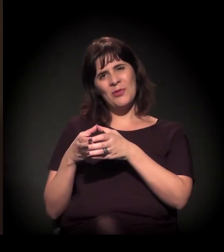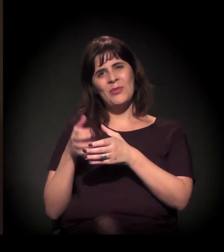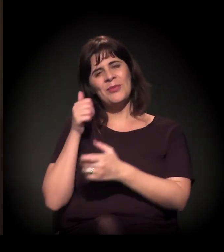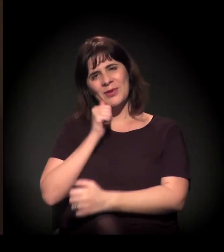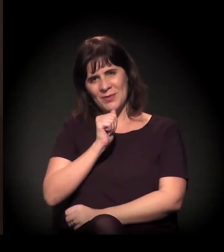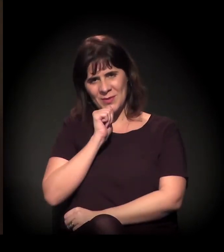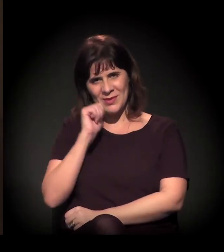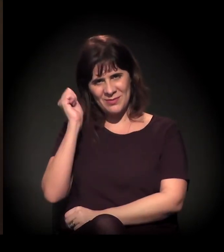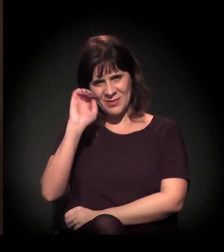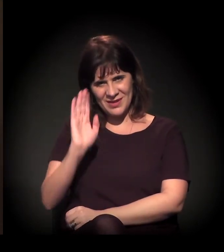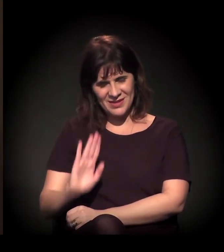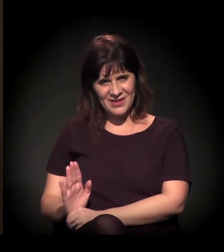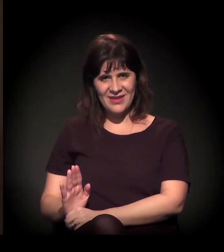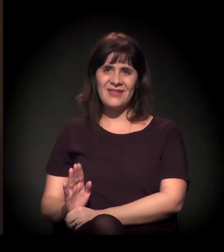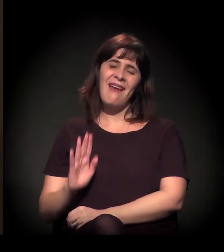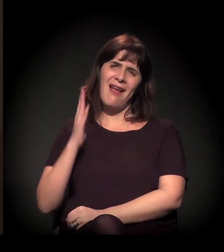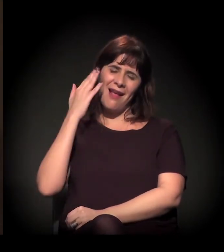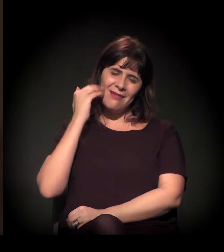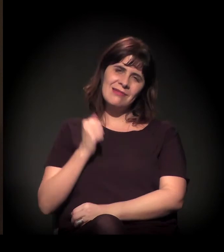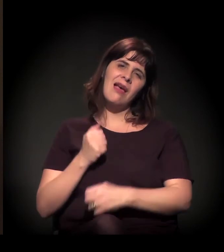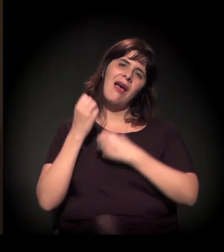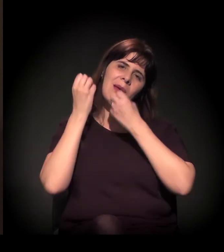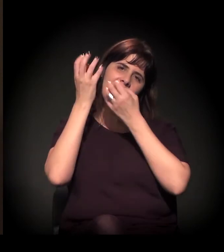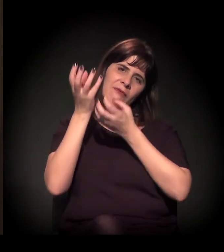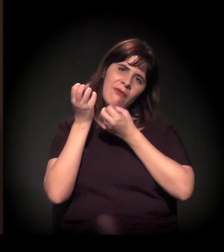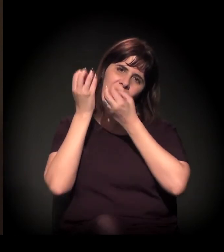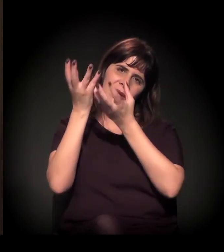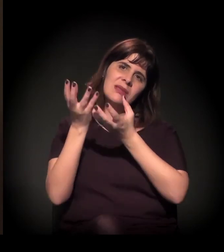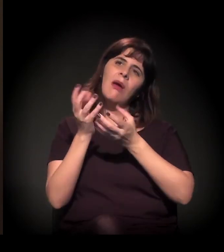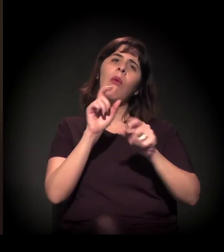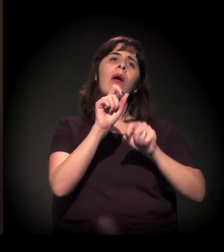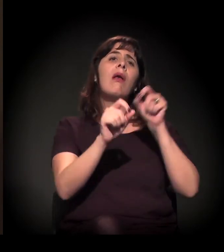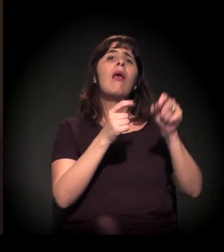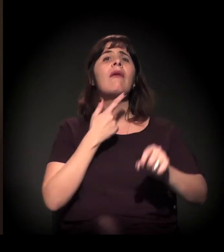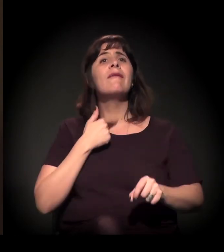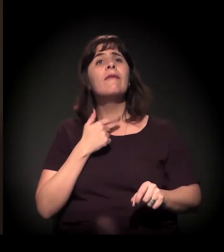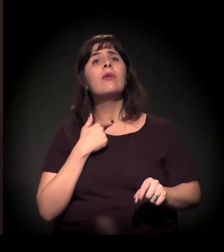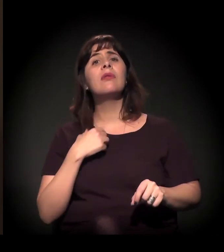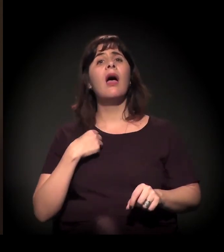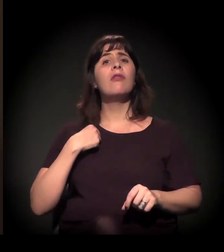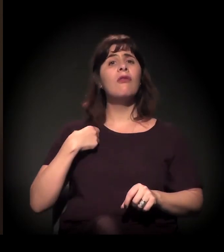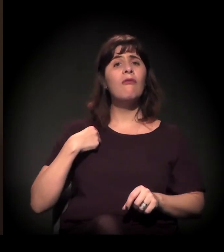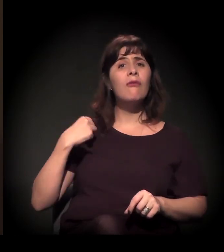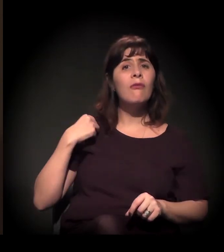dar os dados de como quem quiser ser voluntário,